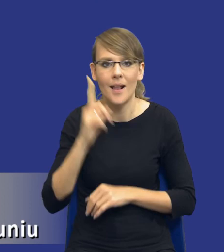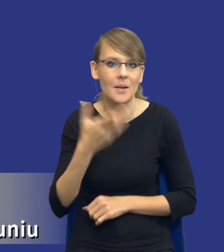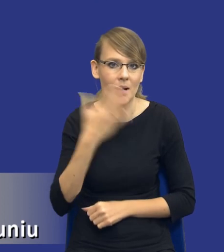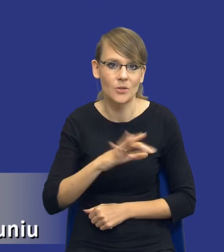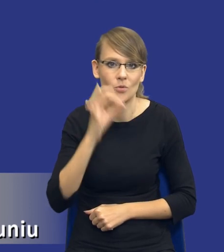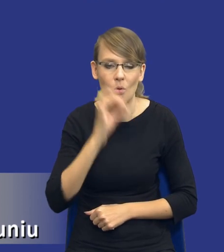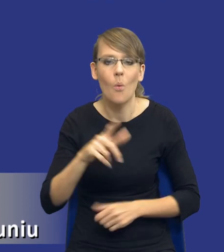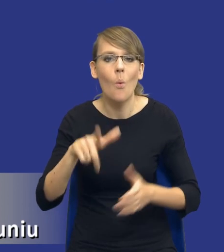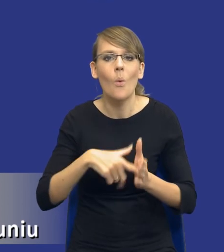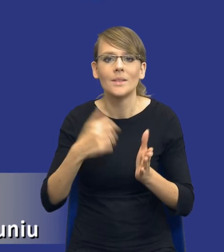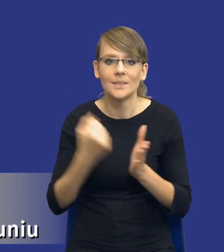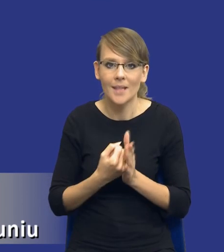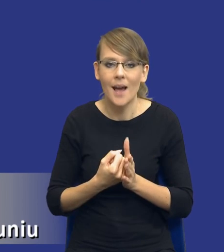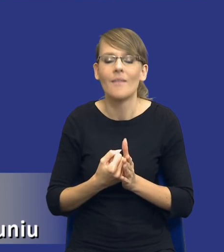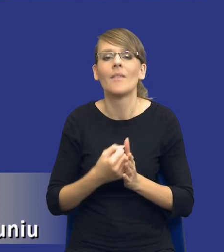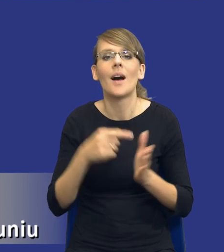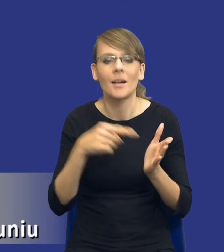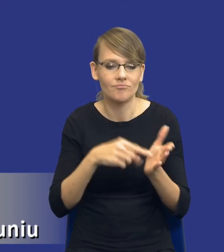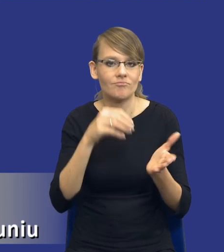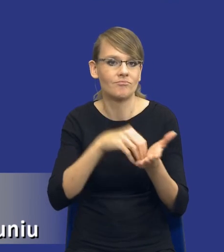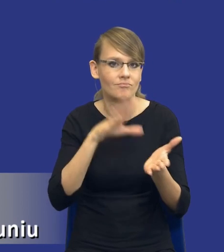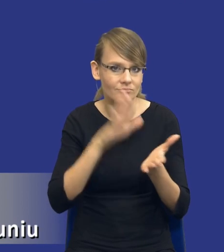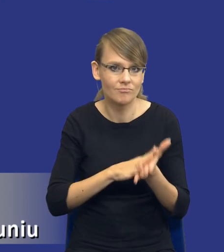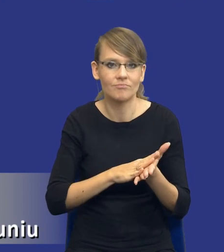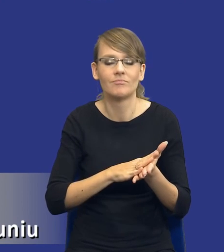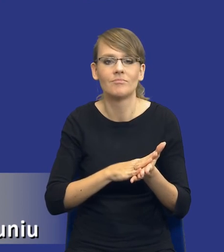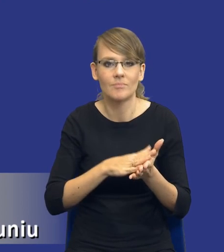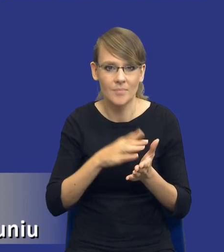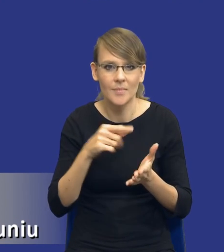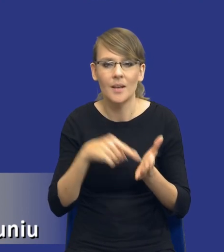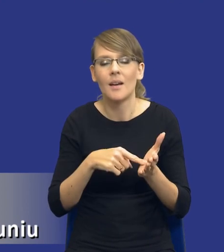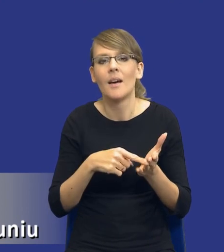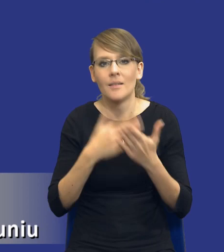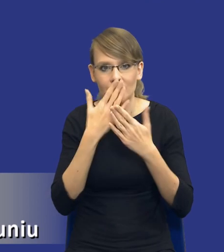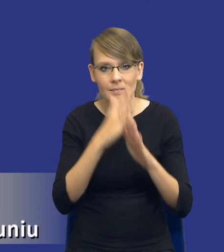ustawodawca zdecydował się wskazać chociaż w pewnym ograniczonym zakresie